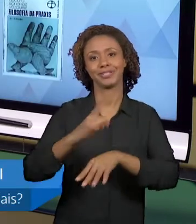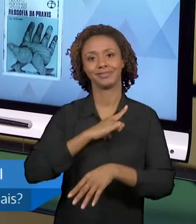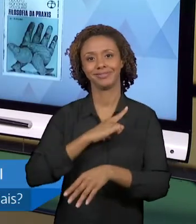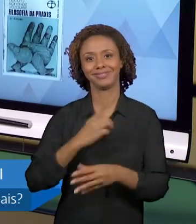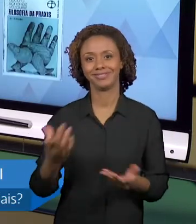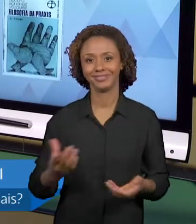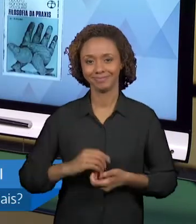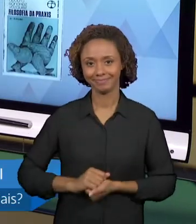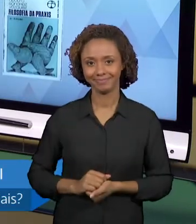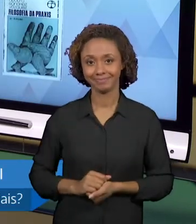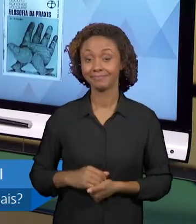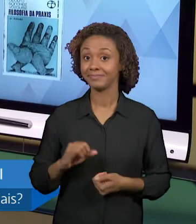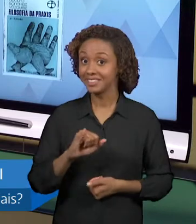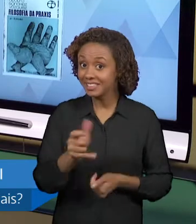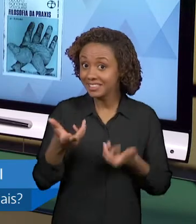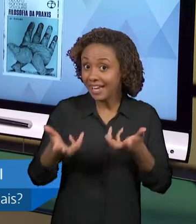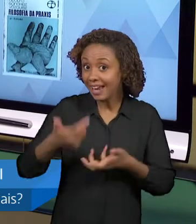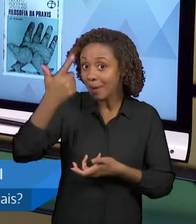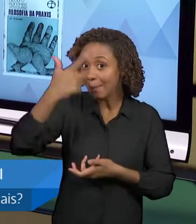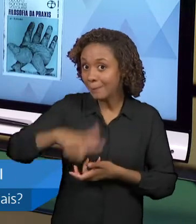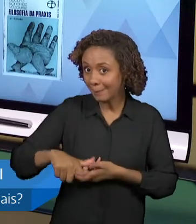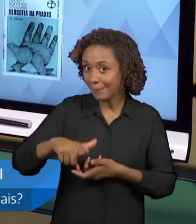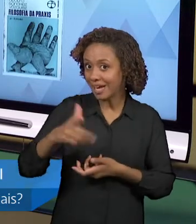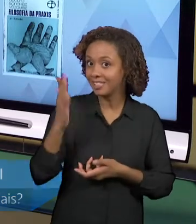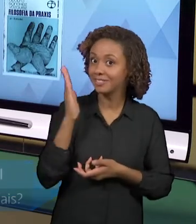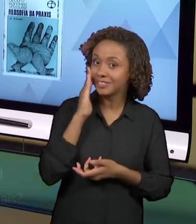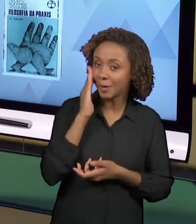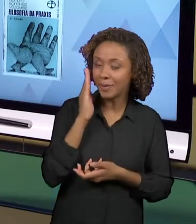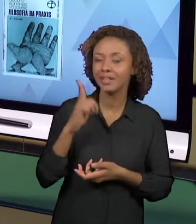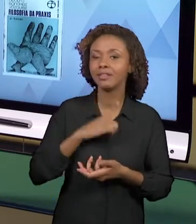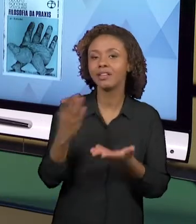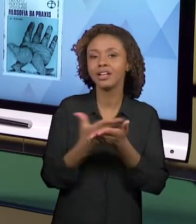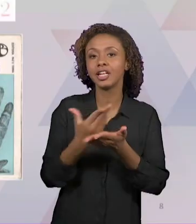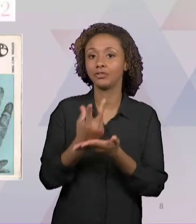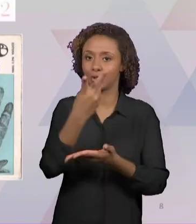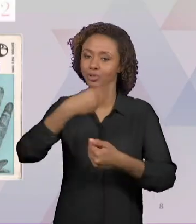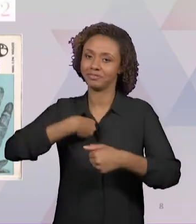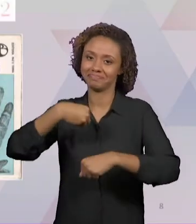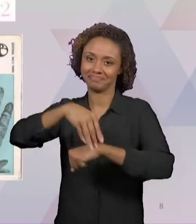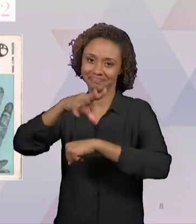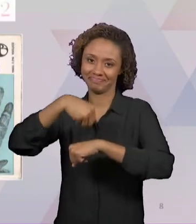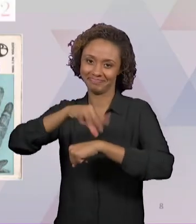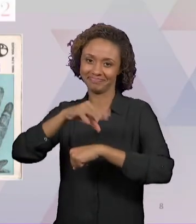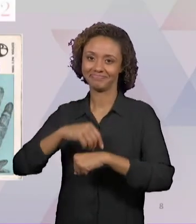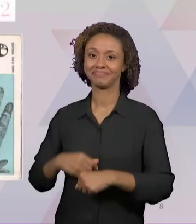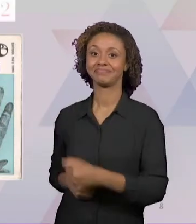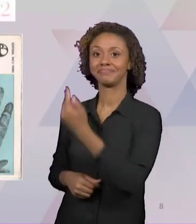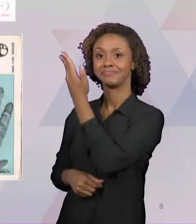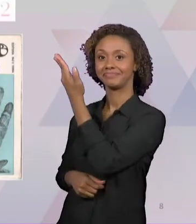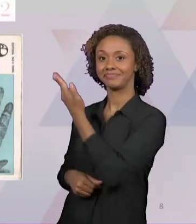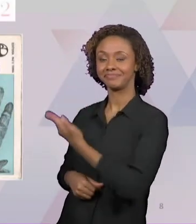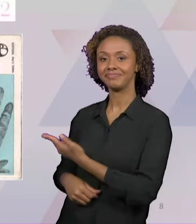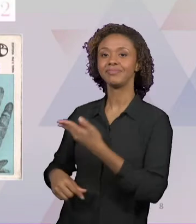SABER MAIS SOBRE ESSE TEMA, EU INDICO DOIS UM DO CARLOS MARCELO GARCIA, QUE SE CHAMA